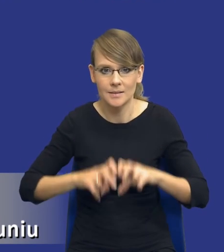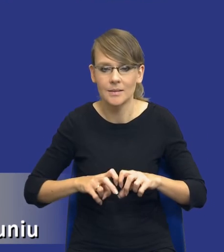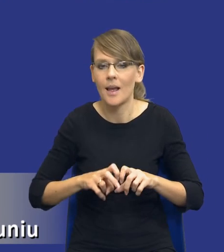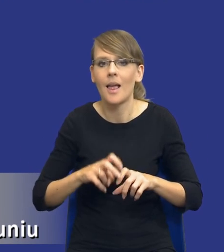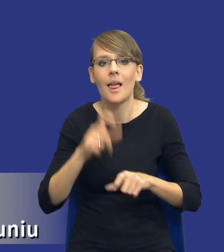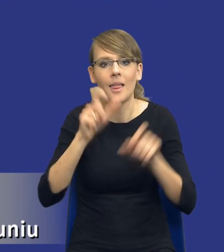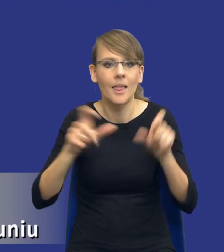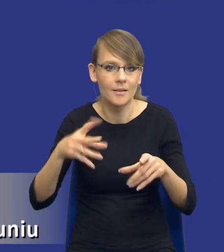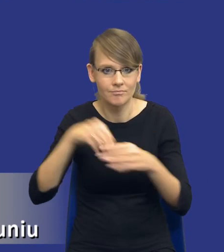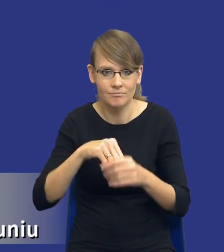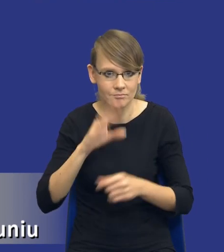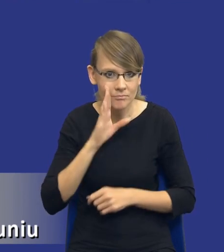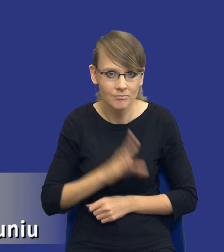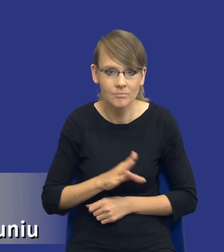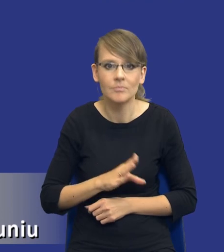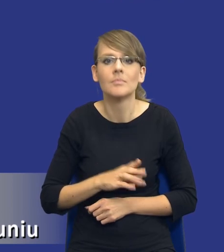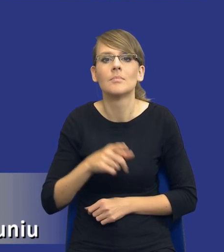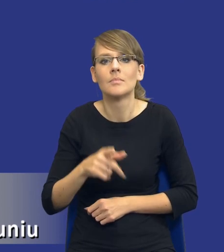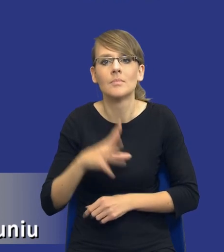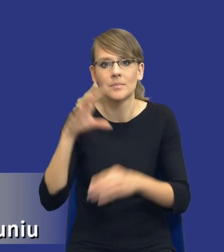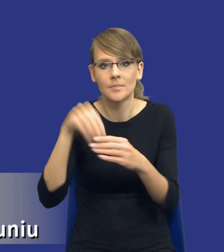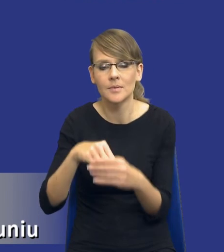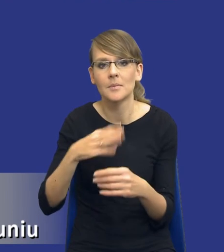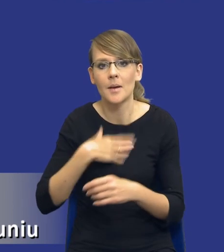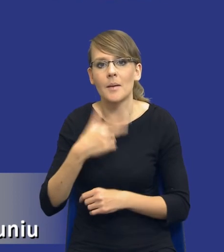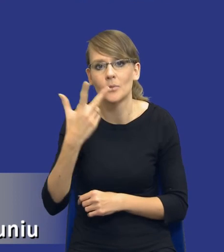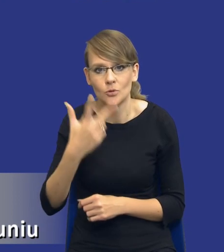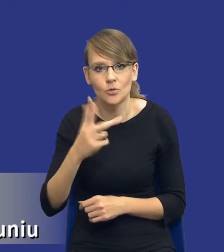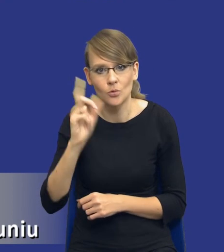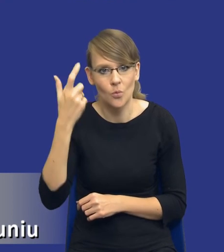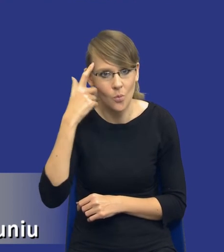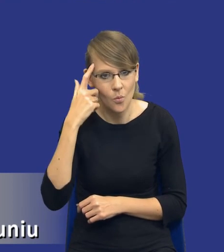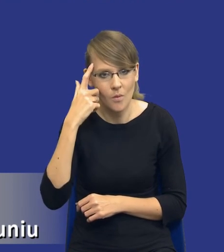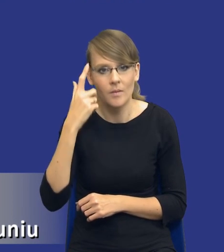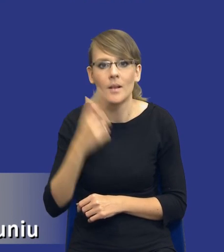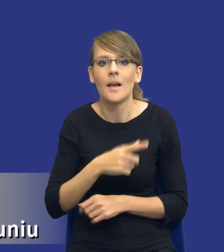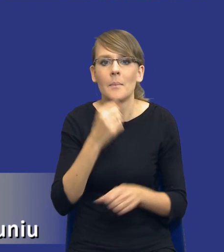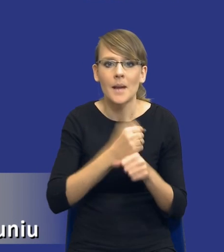Czyli mamy tam kogoś i właśnie tutaj te trzy kluczowe obszary muszą być reprezentowane, pracownika merytorycznego.